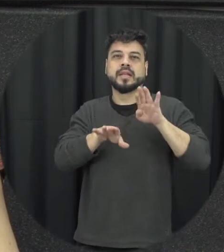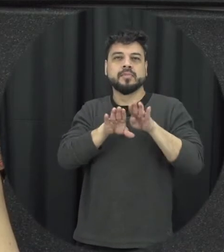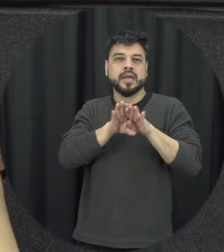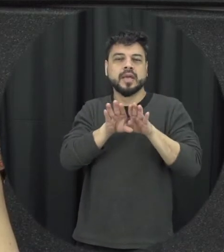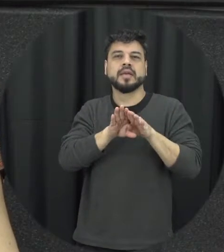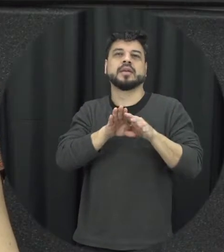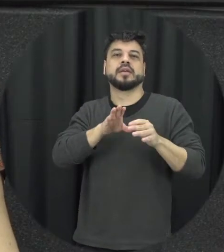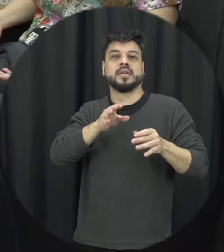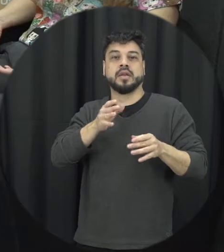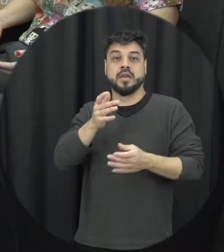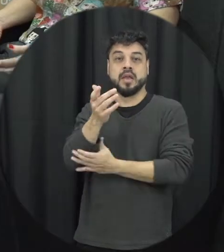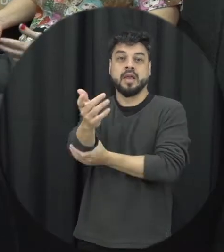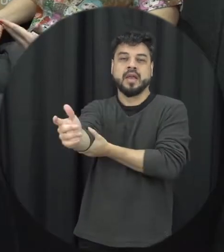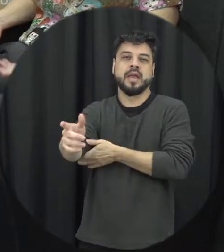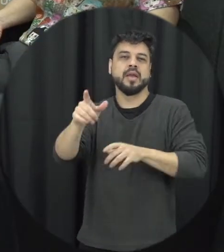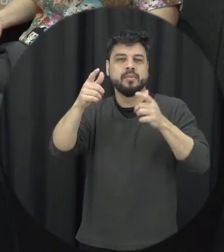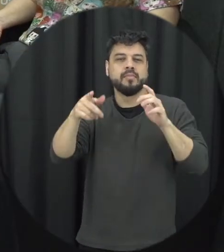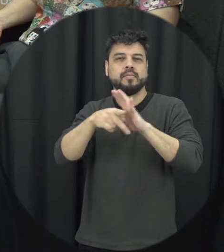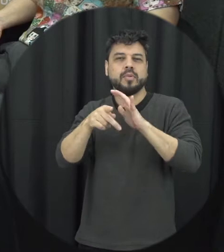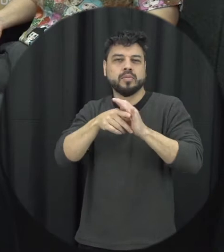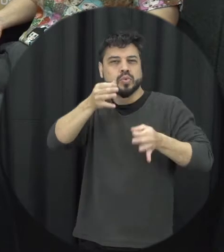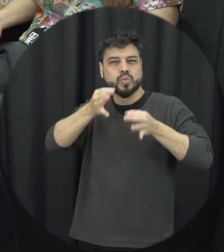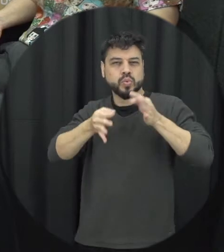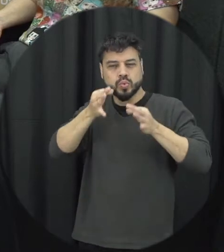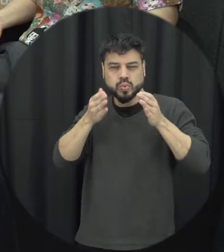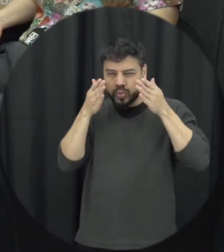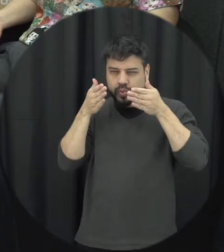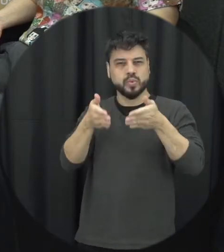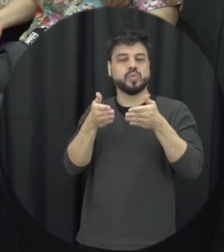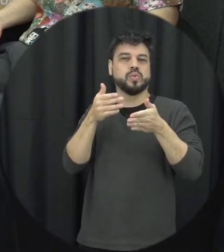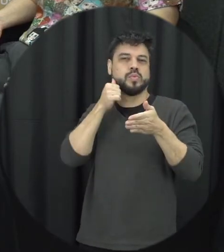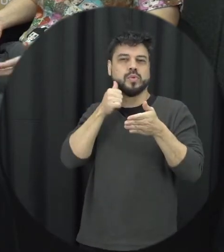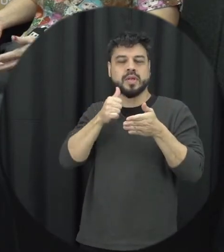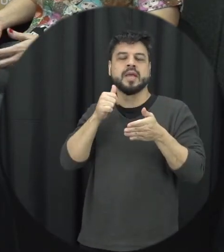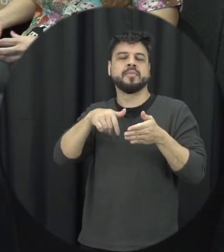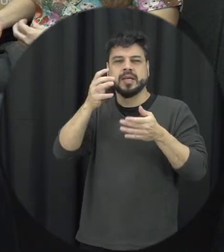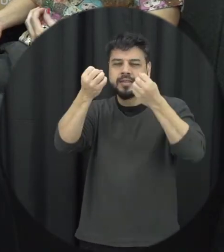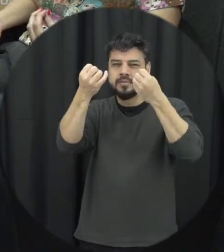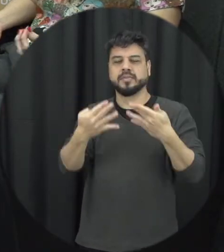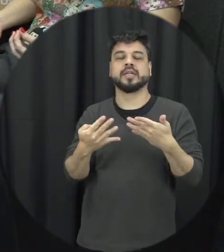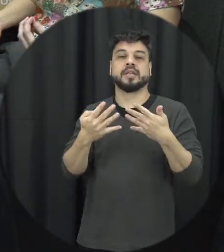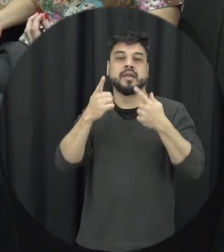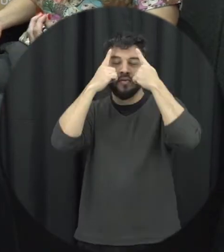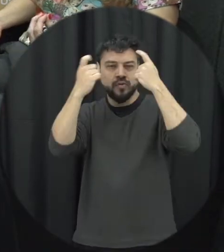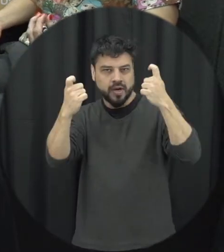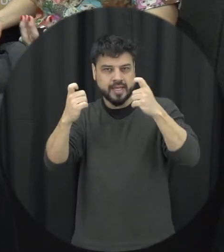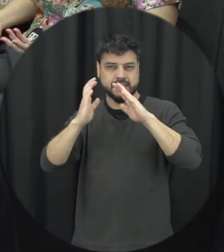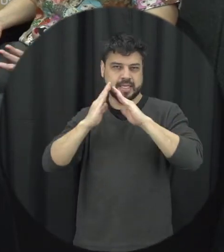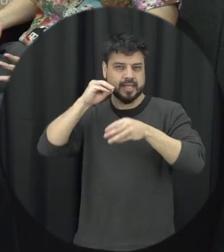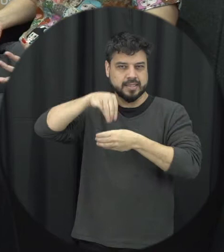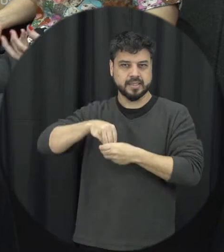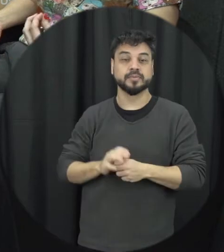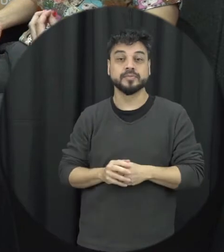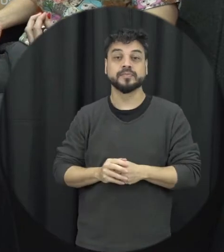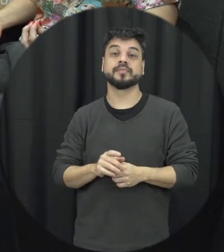especiais né e trata da violência doméstica. Então ela tem esse aspecto de assistência